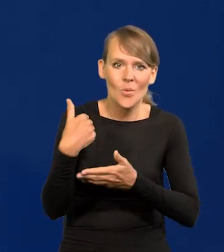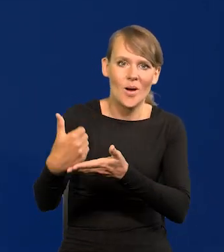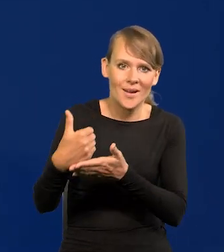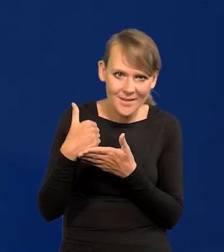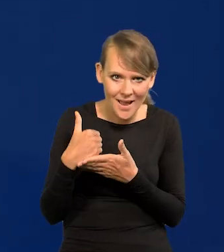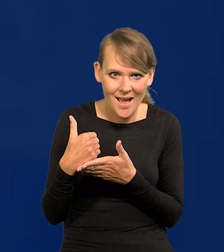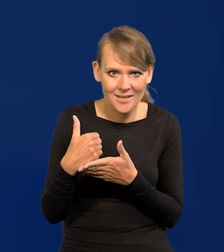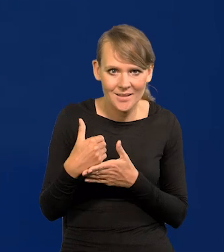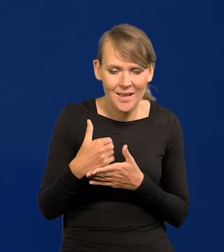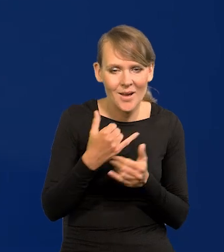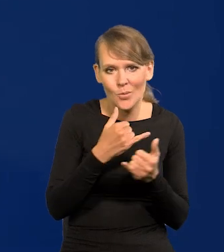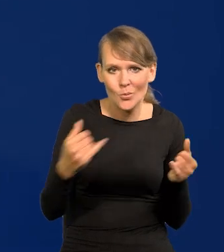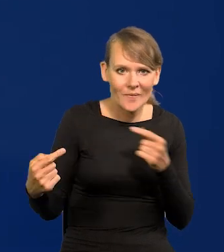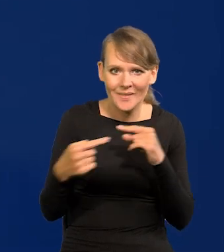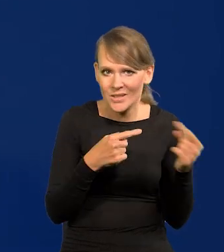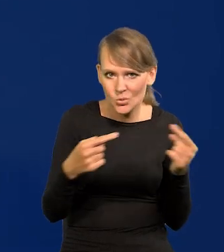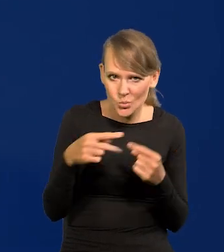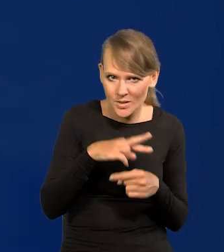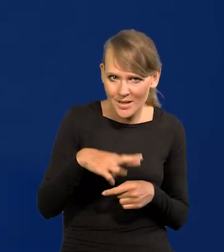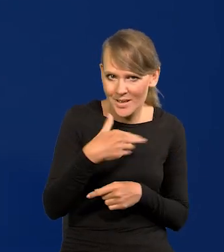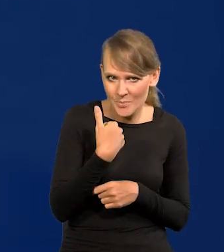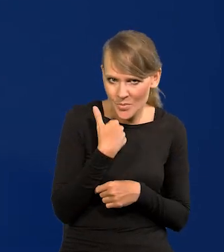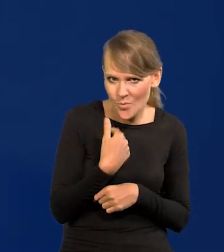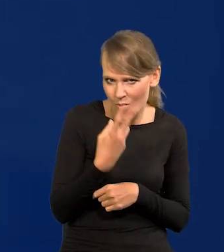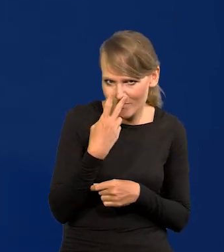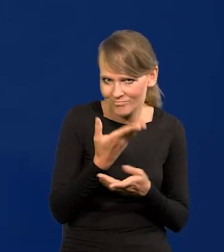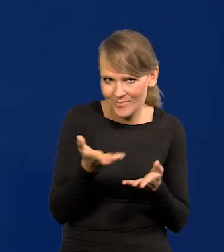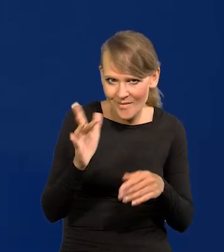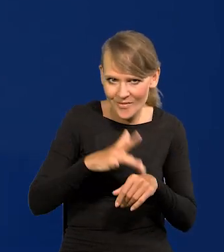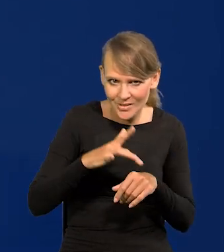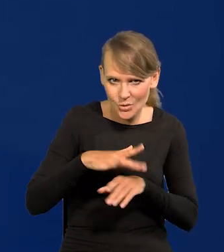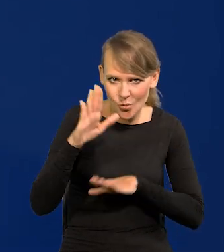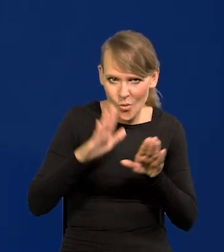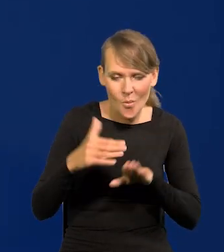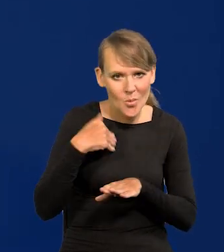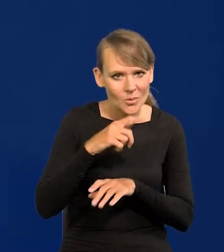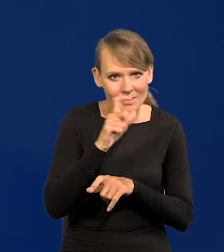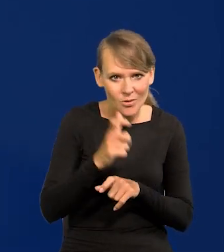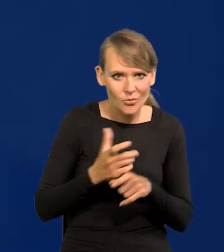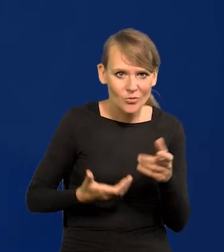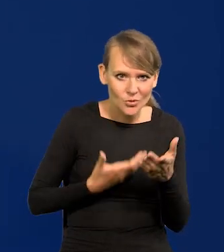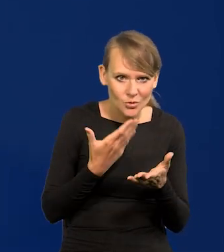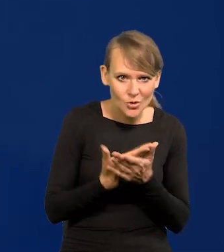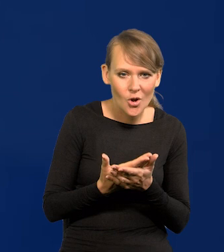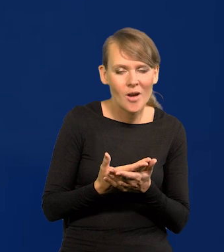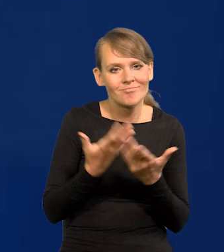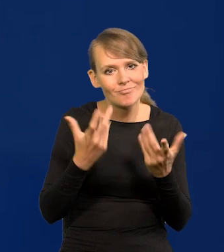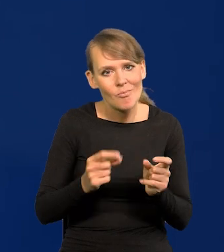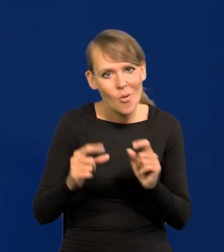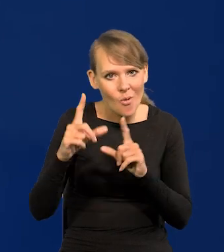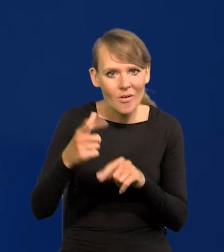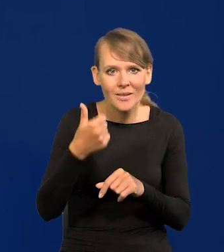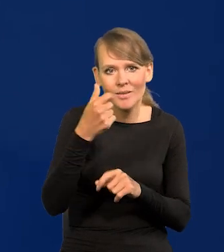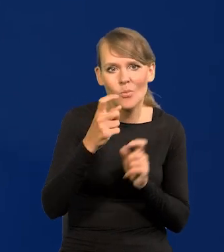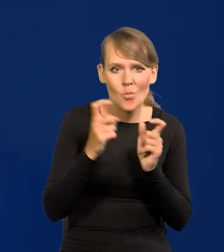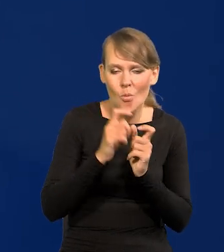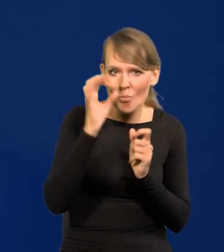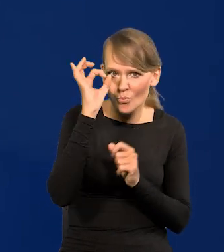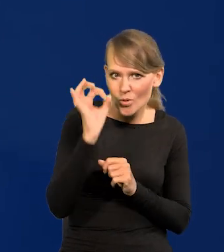przecież różne dyskusje były w Radzie, macie wyniki głosowań, były wnioski cały czas składane o podwyżkę, o jeden punkt procentowy.